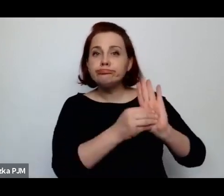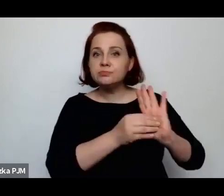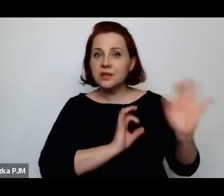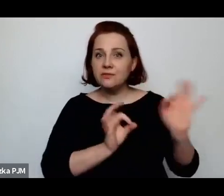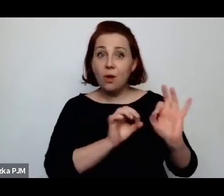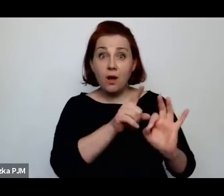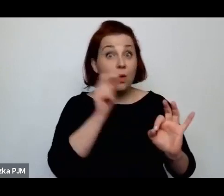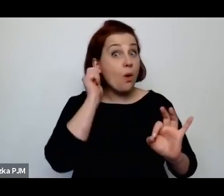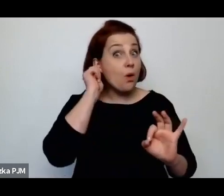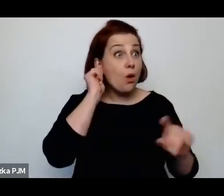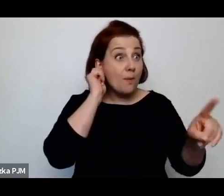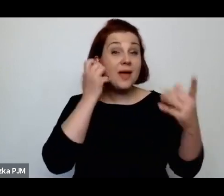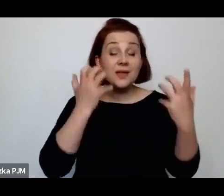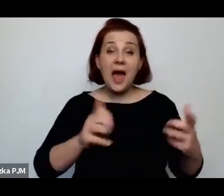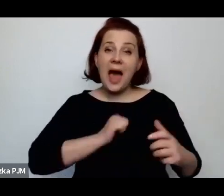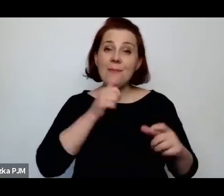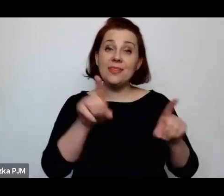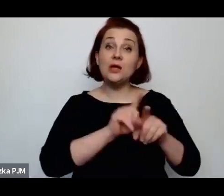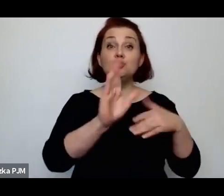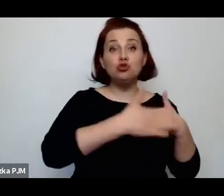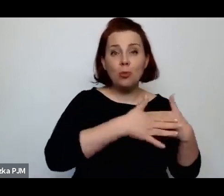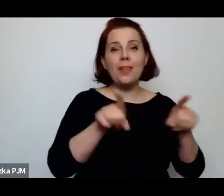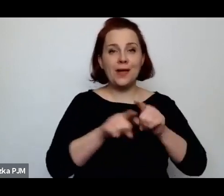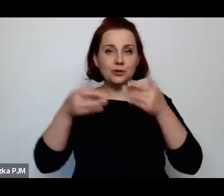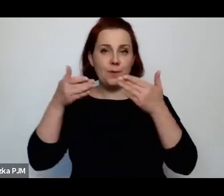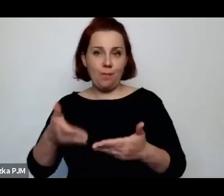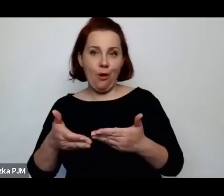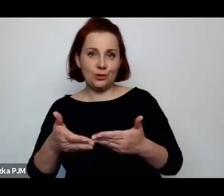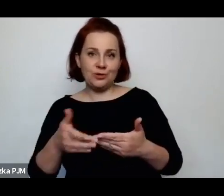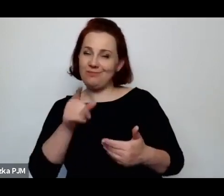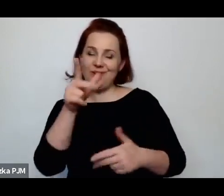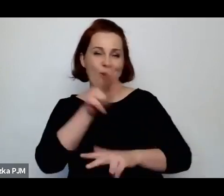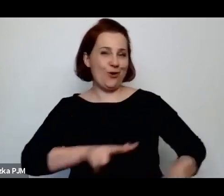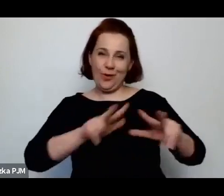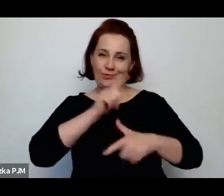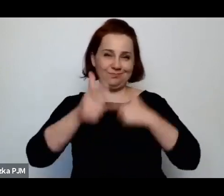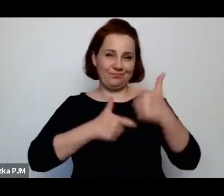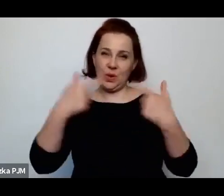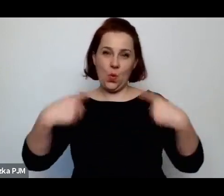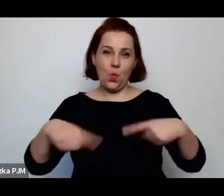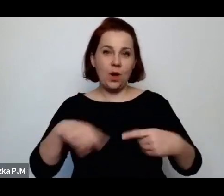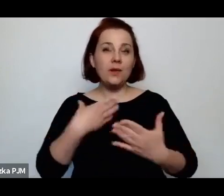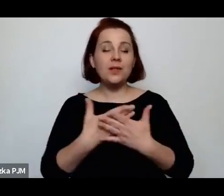ją w tym kubraczku pochowano, ale rodzina tego nie zrobiła, ponieważ kubraczek był zbyt cenny